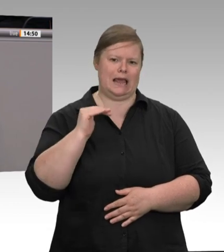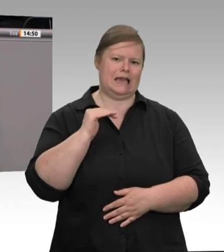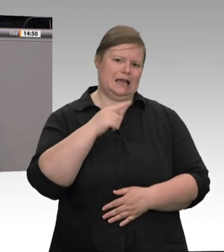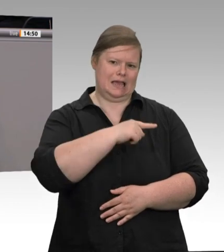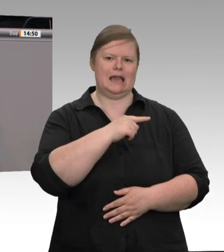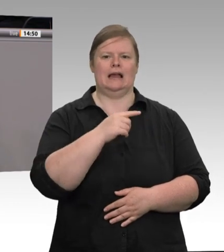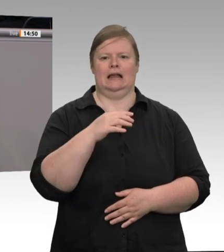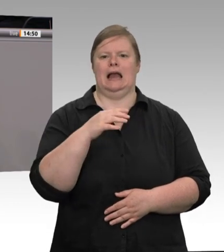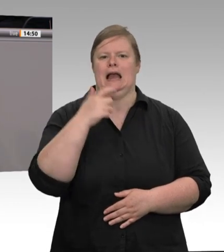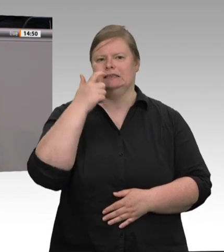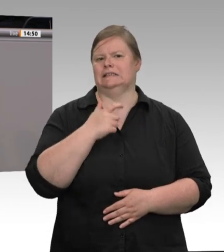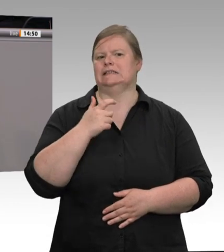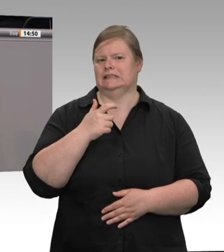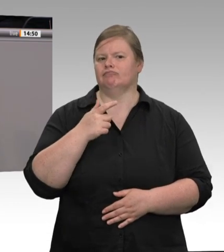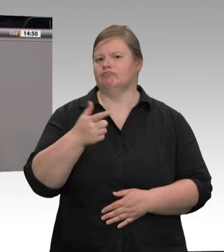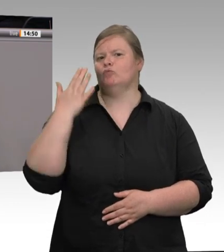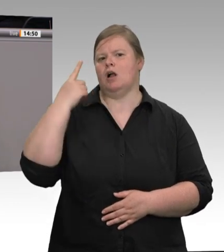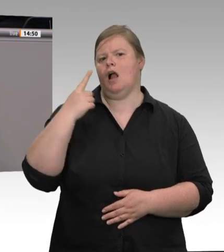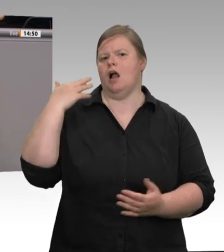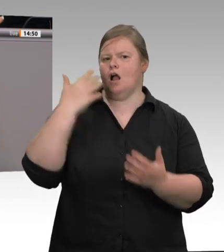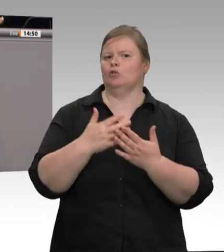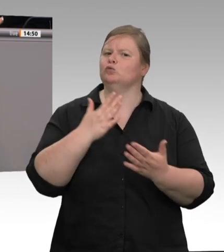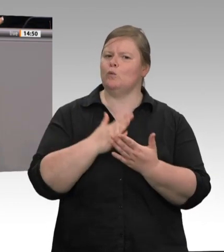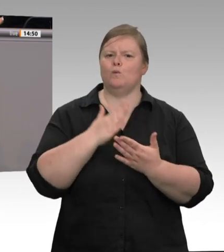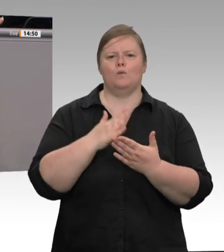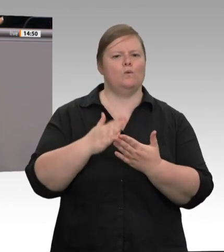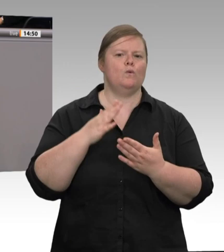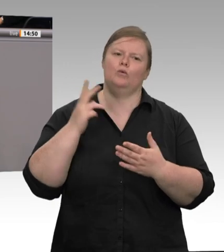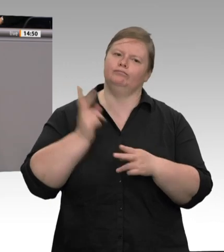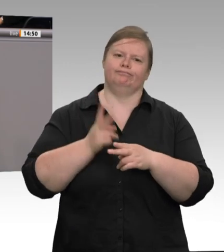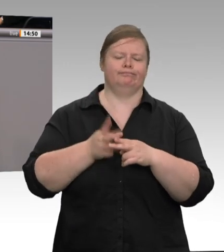ganzer Landkreis im Shutdown. Erst jetzt, nachdem auch Einheimische betroffen sind,